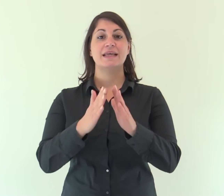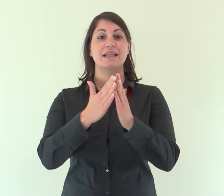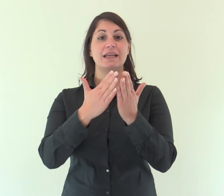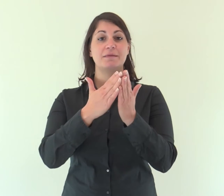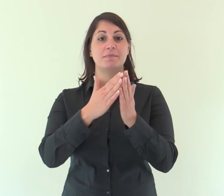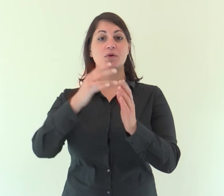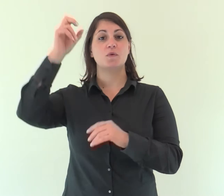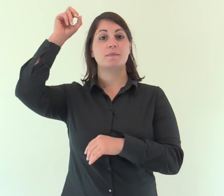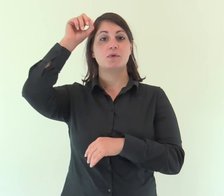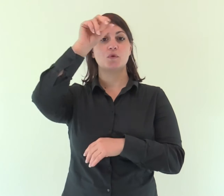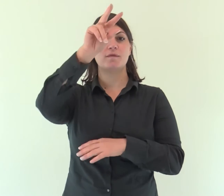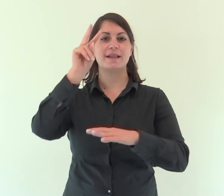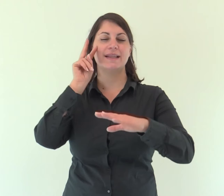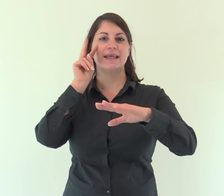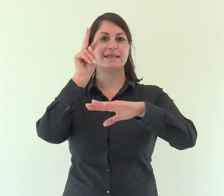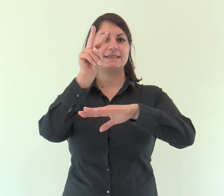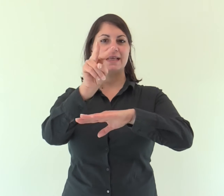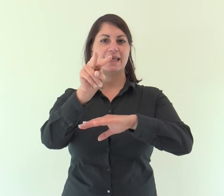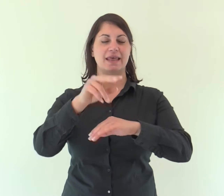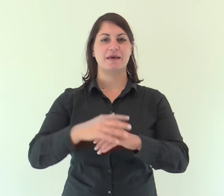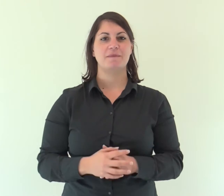Dal libro del profeta Isaìa